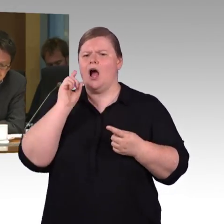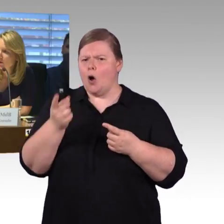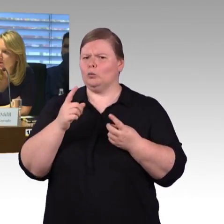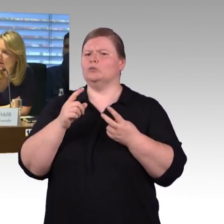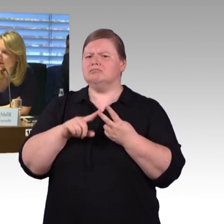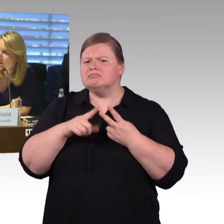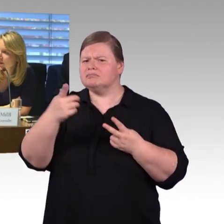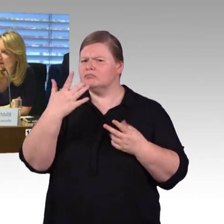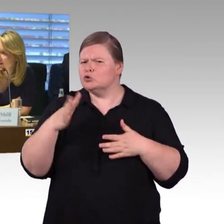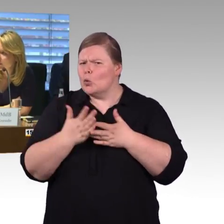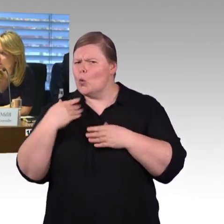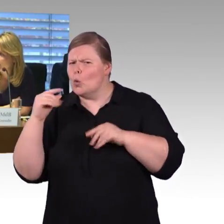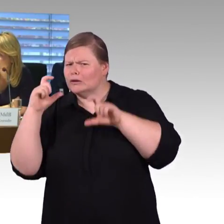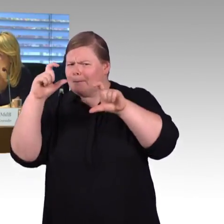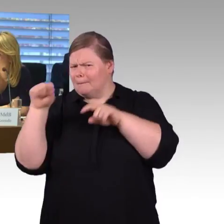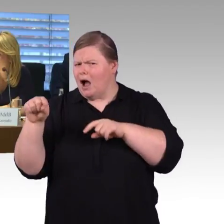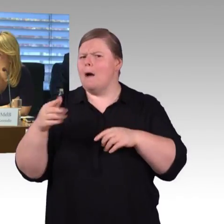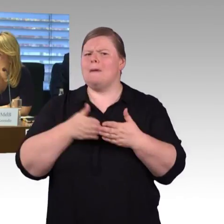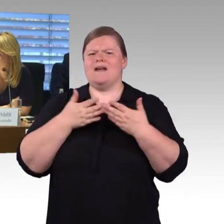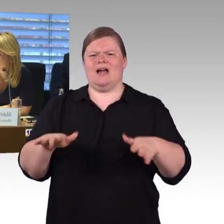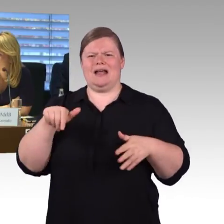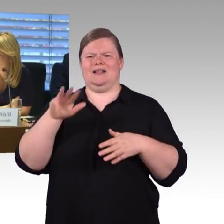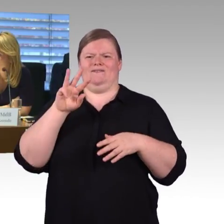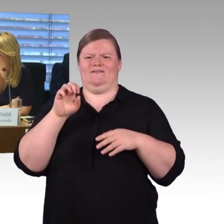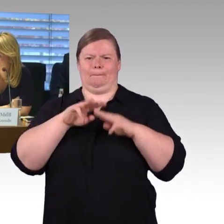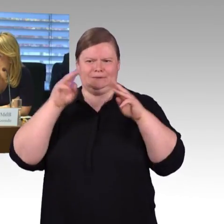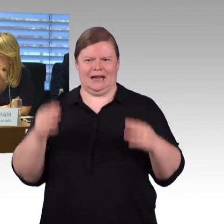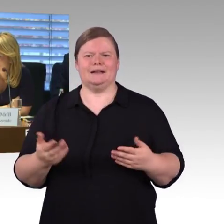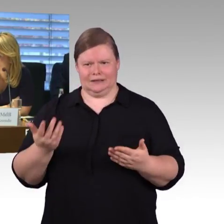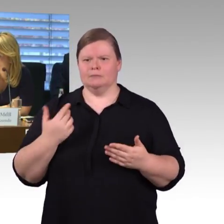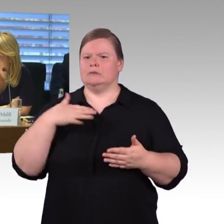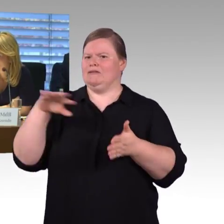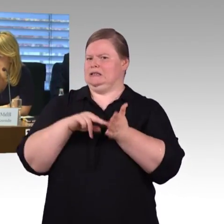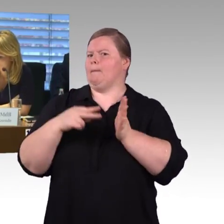(Rednerwechsel) Vielen Dank und Kollege Gastel bitte. (Rednerwechsel) Ich muss noch mal auf die erste Runde zurückkommen,